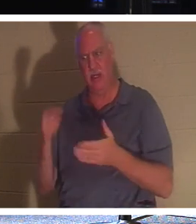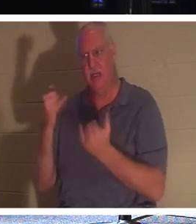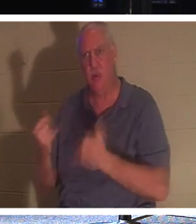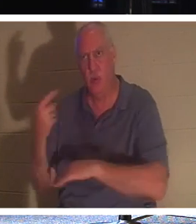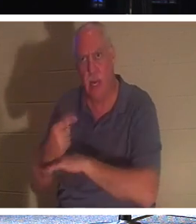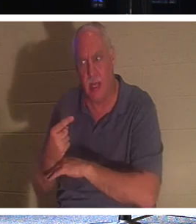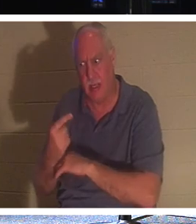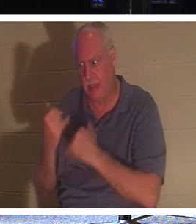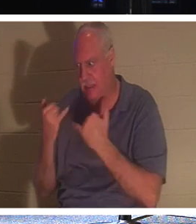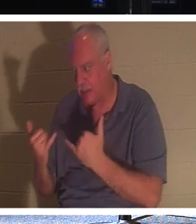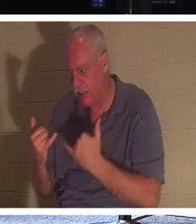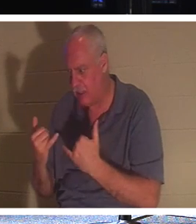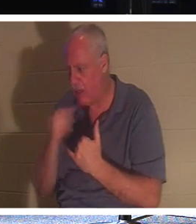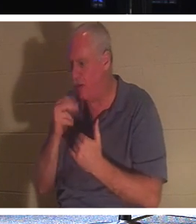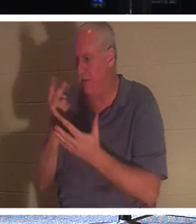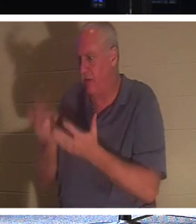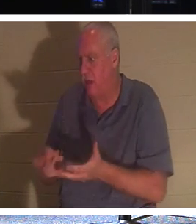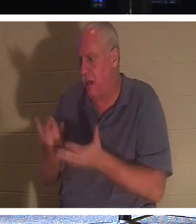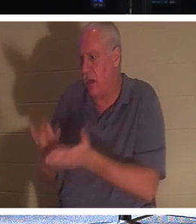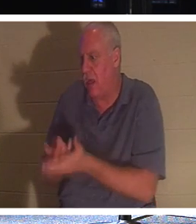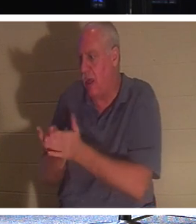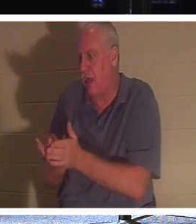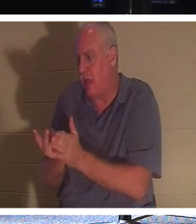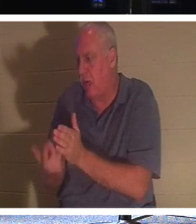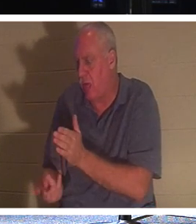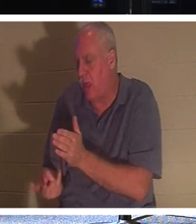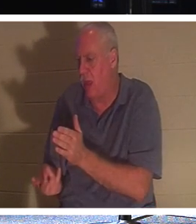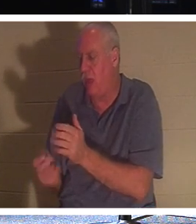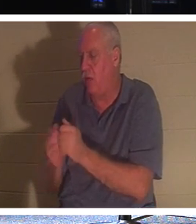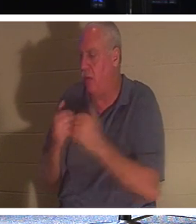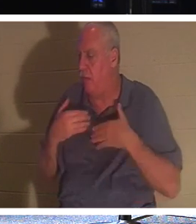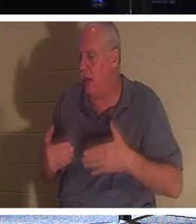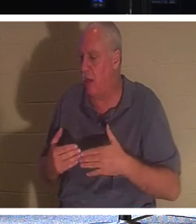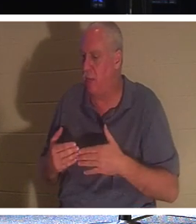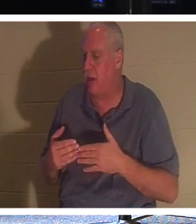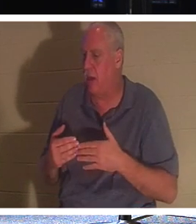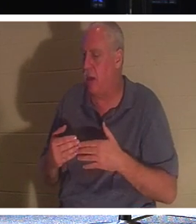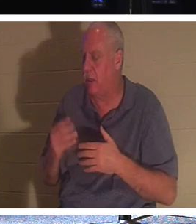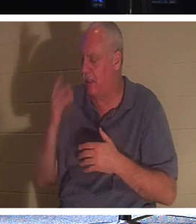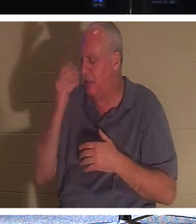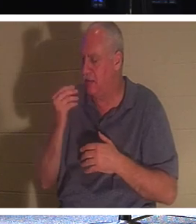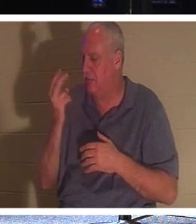आपके आने तक मुझे 2,000 वर्षों तक अपने शरीर के साथ कब्र में लेटने और आत्मा की नींद में जाने की ज़रूरत नहीं है।